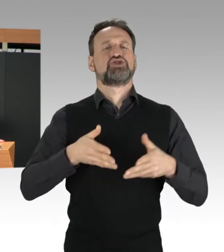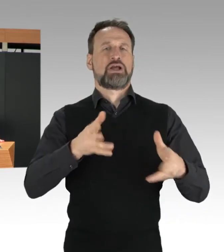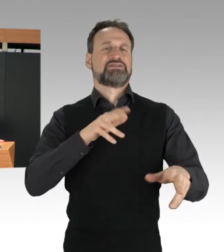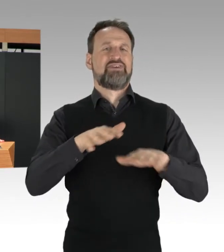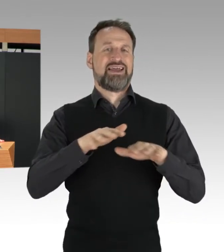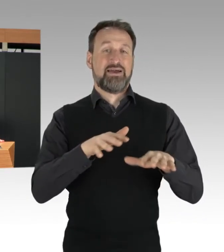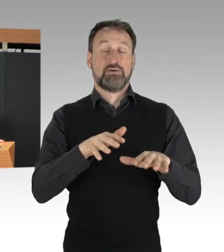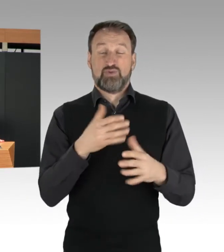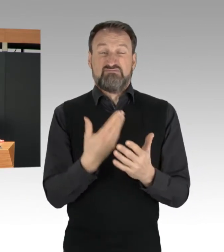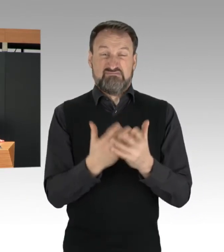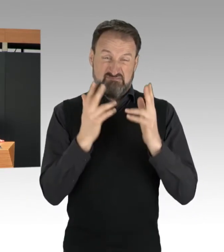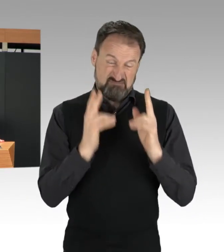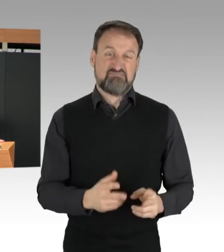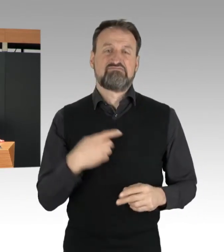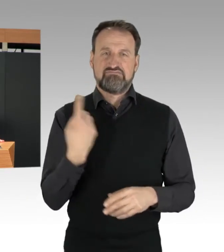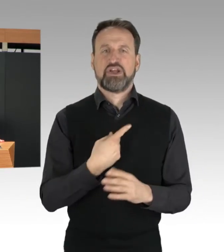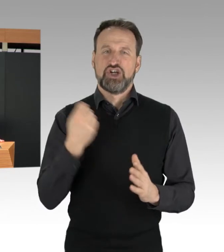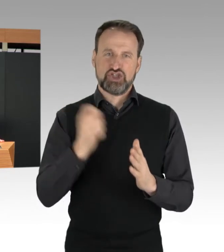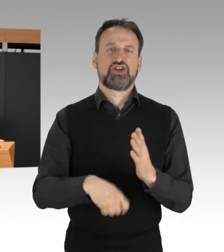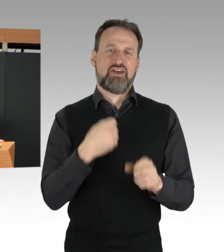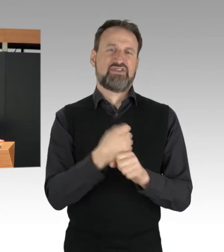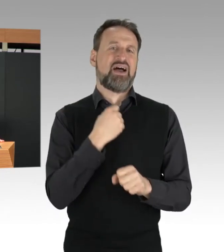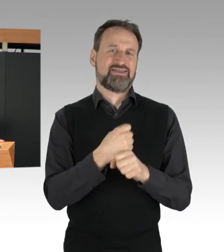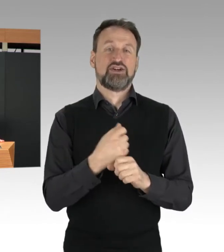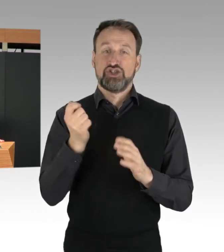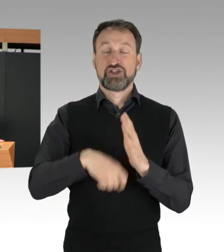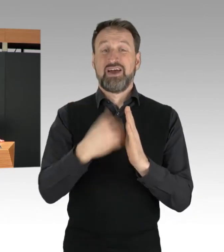Strafgesetzbuch § 315b.